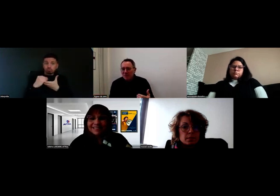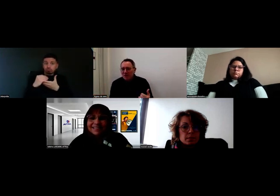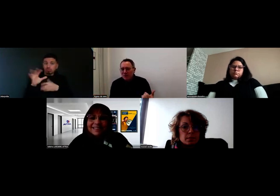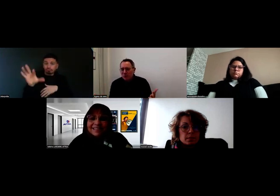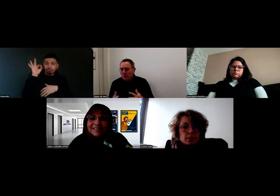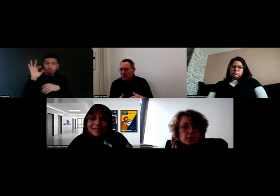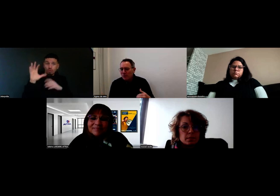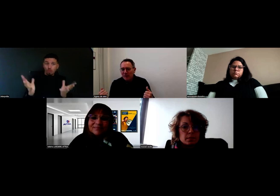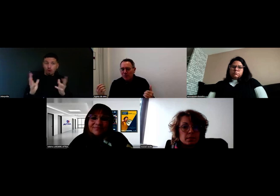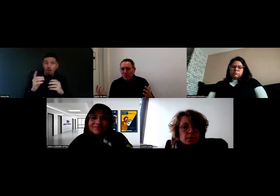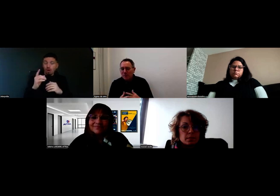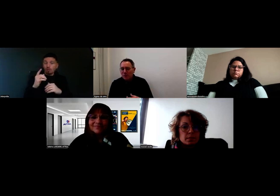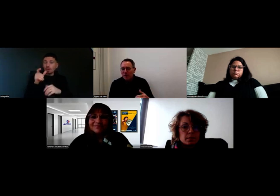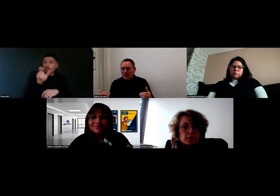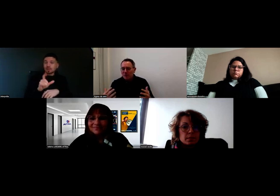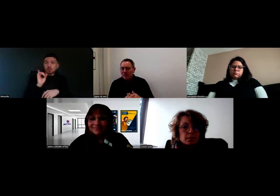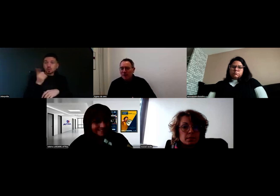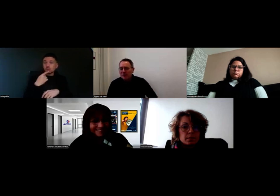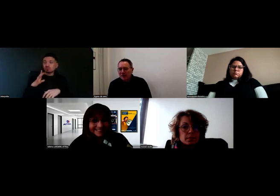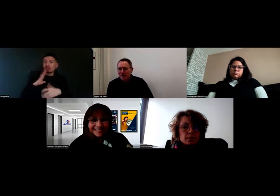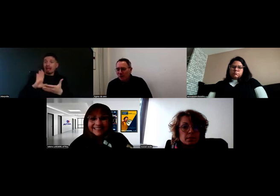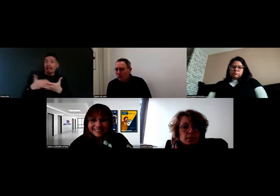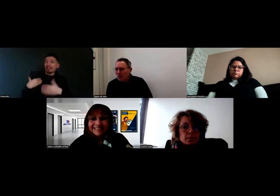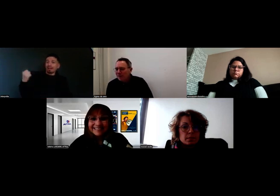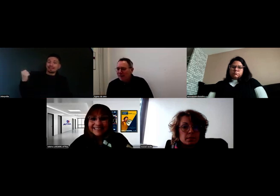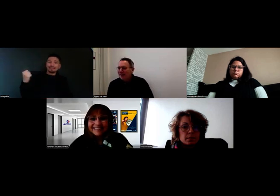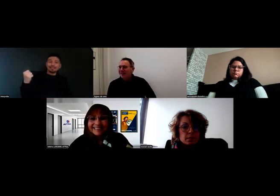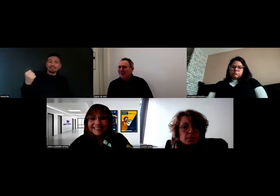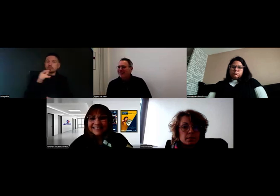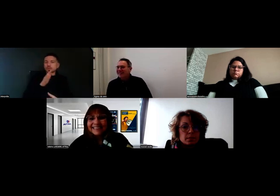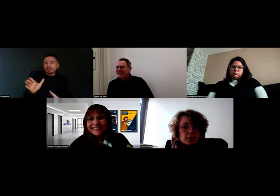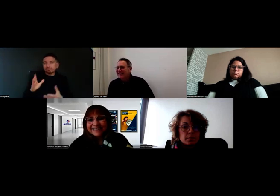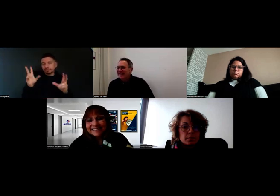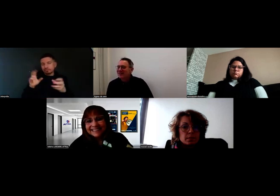J'imagine que les personnes sourdes ne se promènent pas toujours avec un interprète.